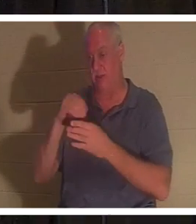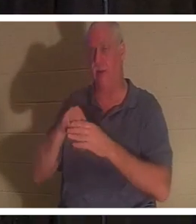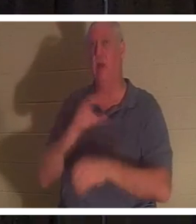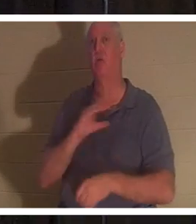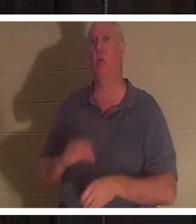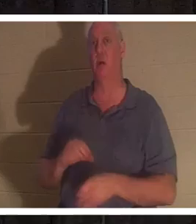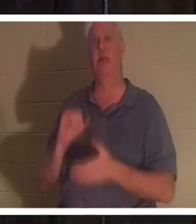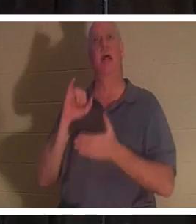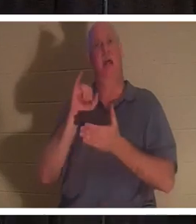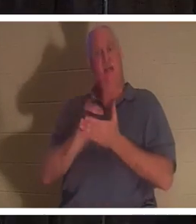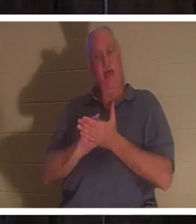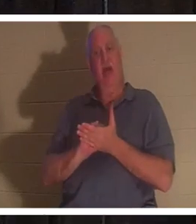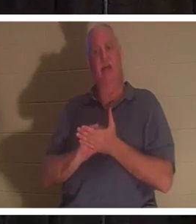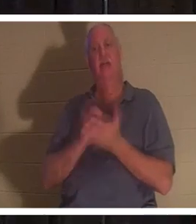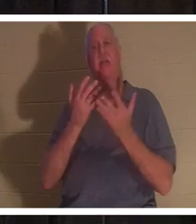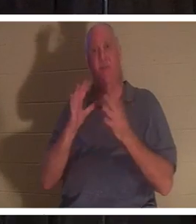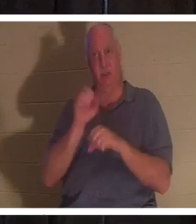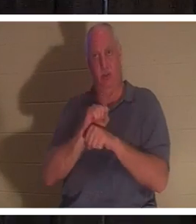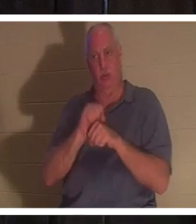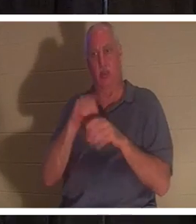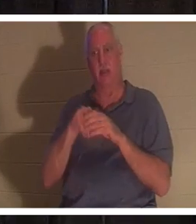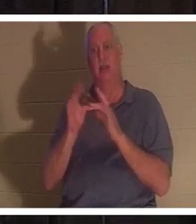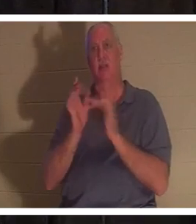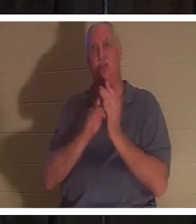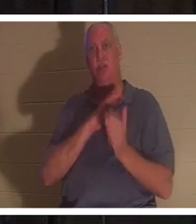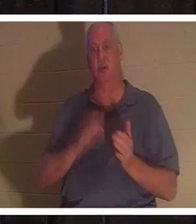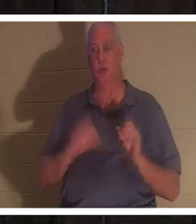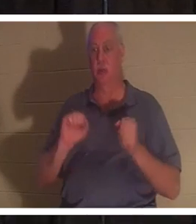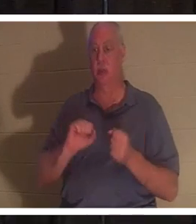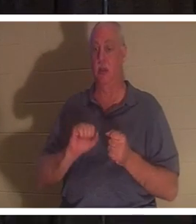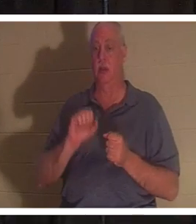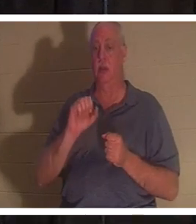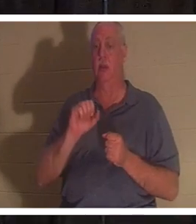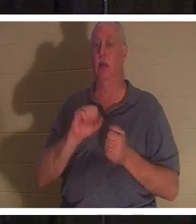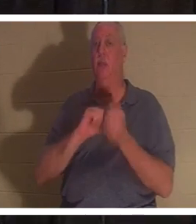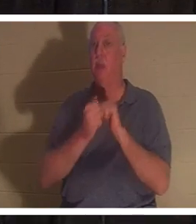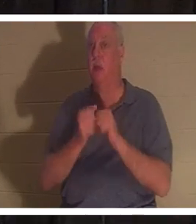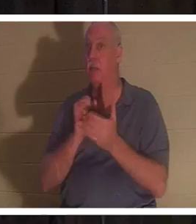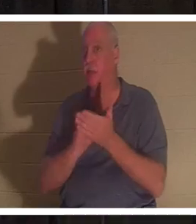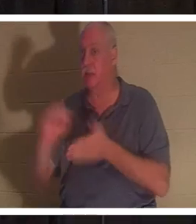, और आप सचमुच एक संत बन जाते हैं। "संत" शब्द पवित्रीकरण से आया है,